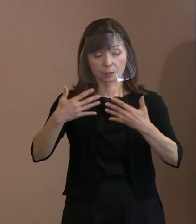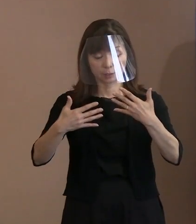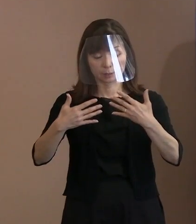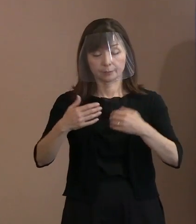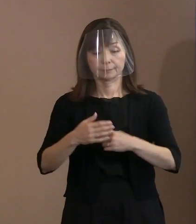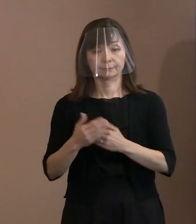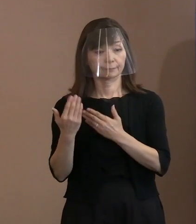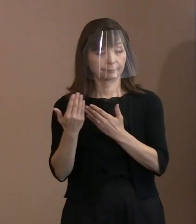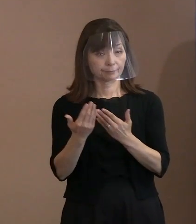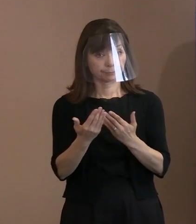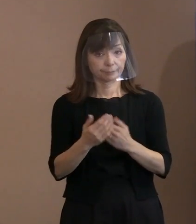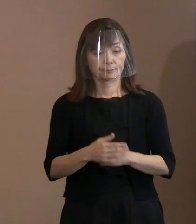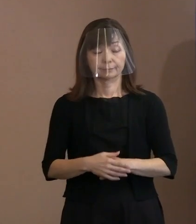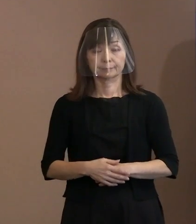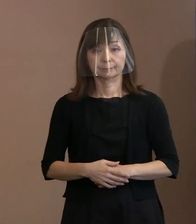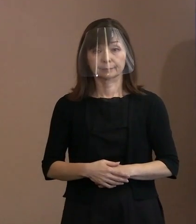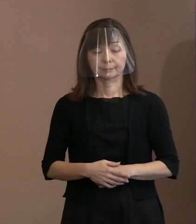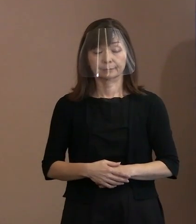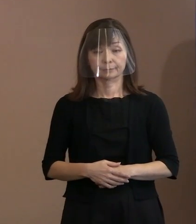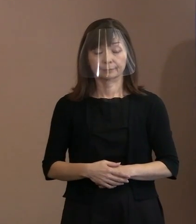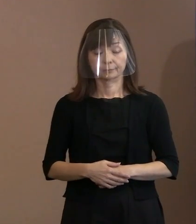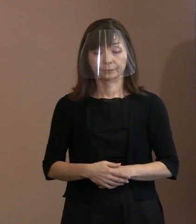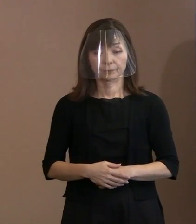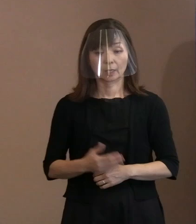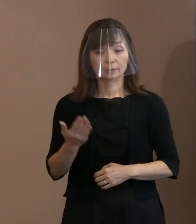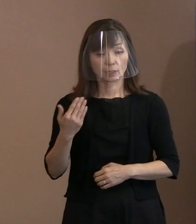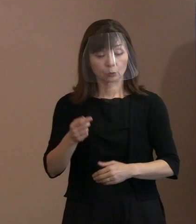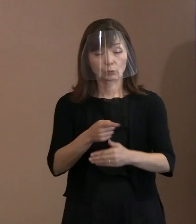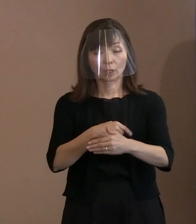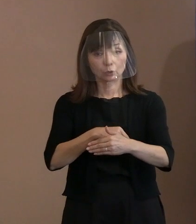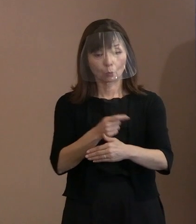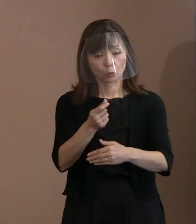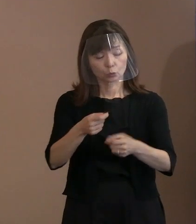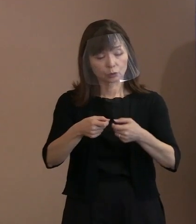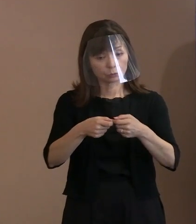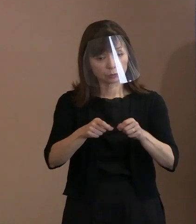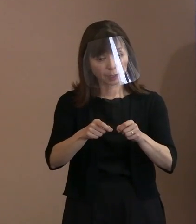(記者)今のところでもう少し 具体的にお伺いしたいんですけれども､